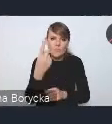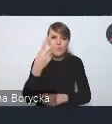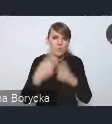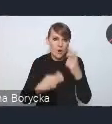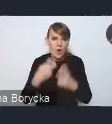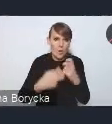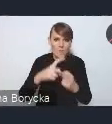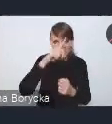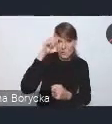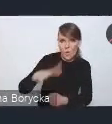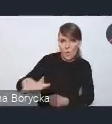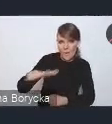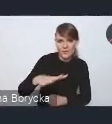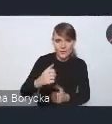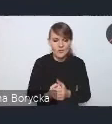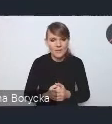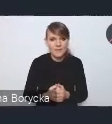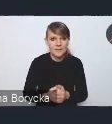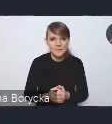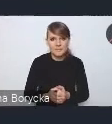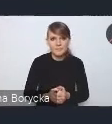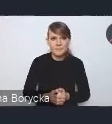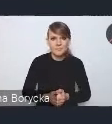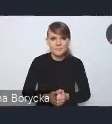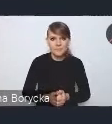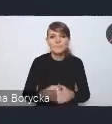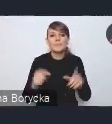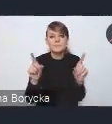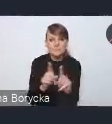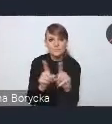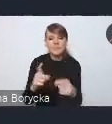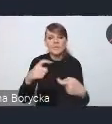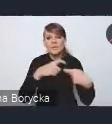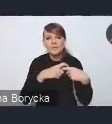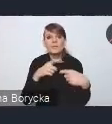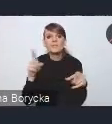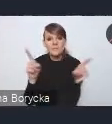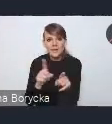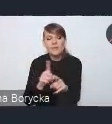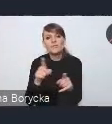a wyzwania w tym zakresie mają również związek z terytorialnym zróżnicowaniem procesów równościowych,